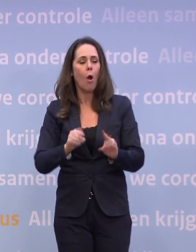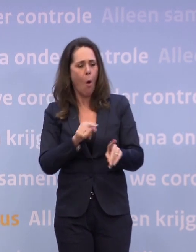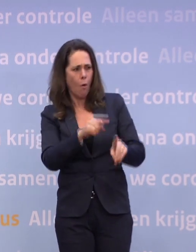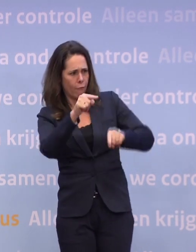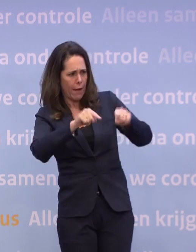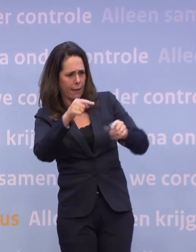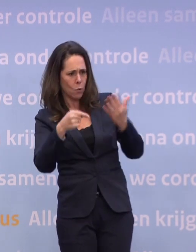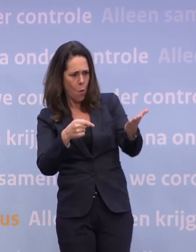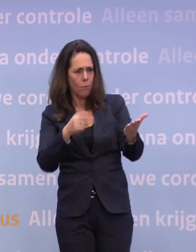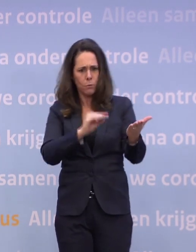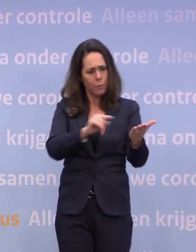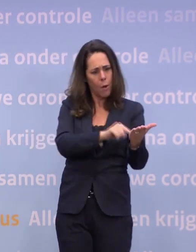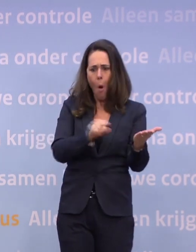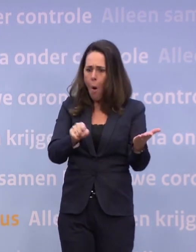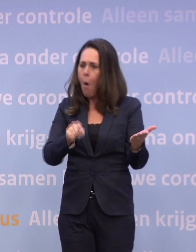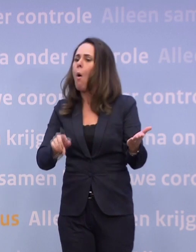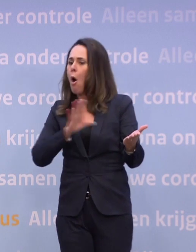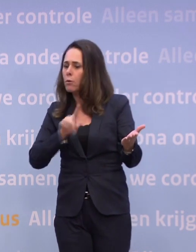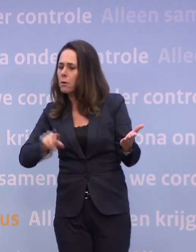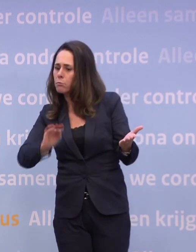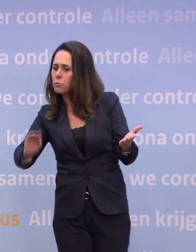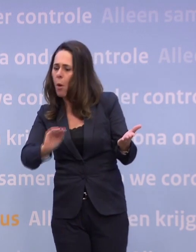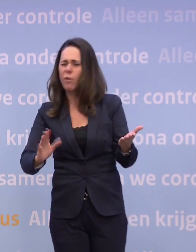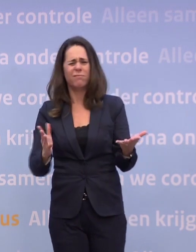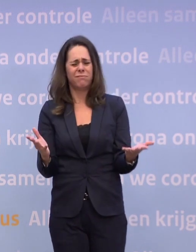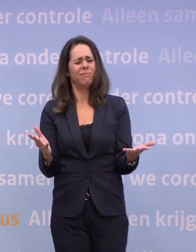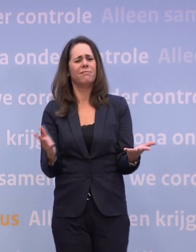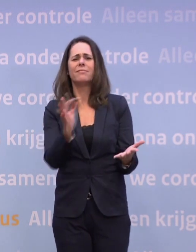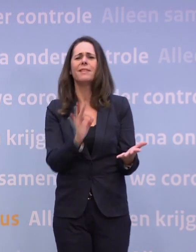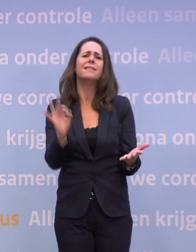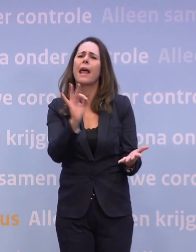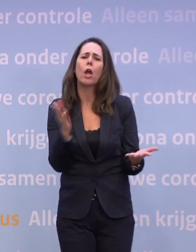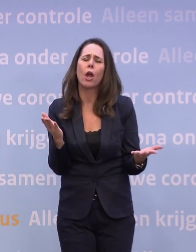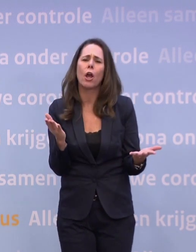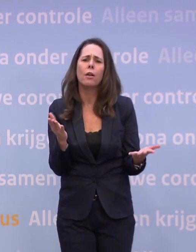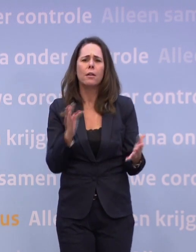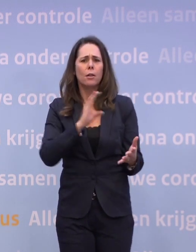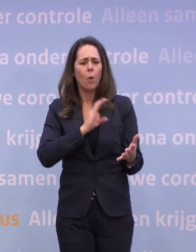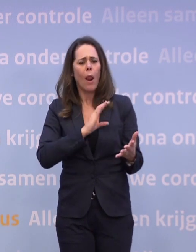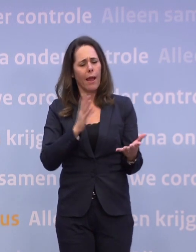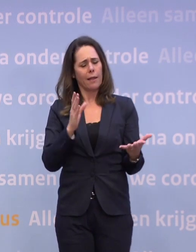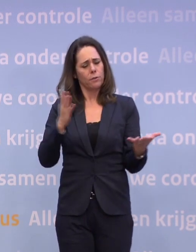...o, dus die variant heeft op tafel gelegen, ze hebben het daarover gehad. Dat hoort er allemaal bij, dus ik vind het niet erg dat collega's nadenken...